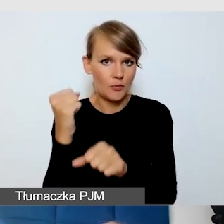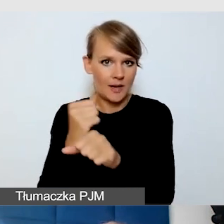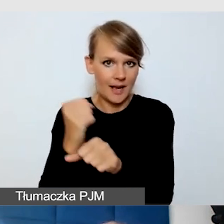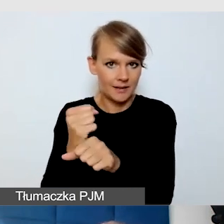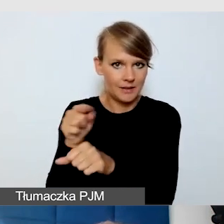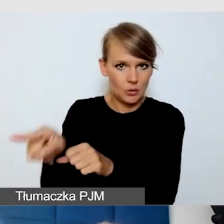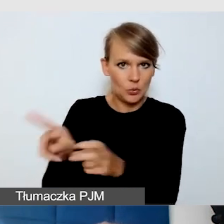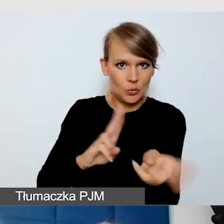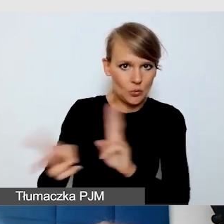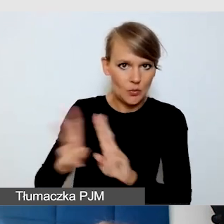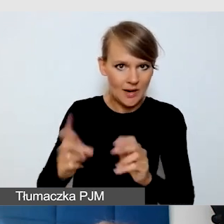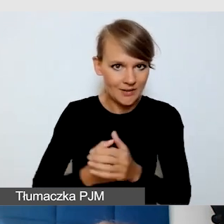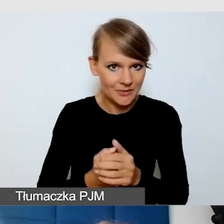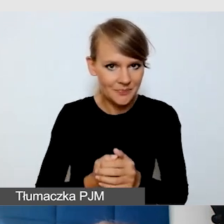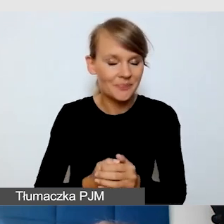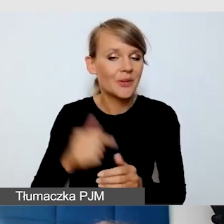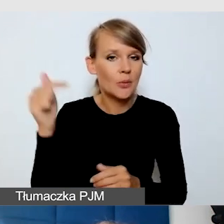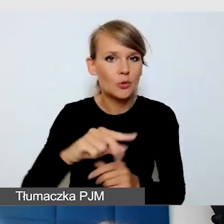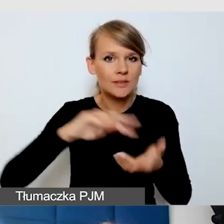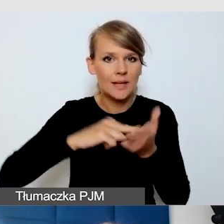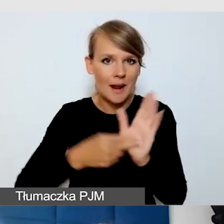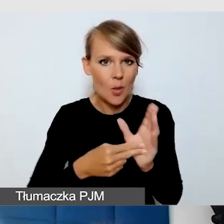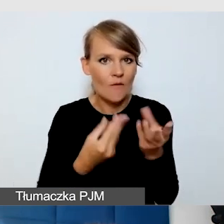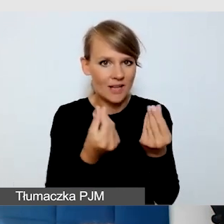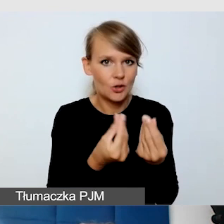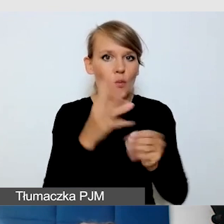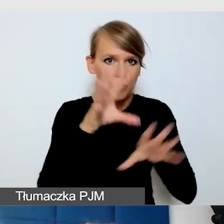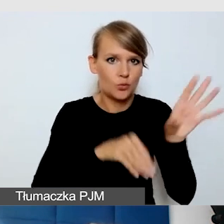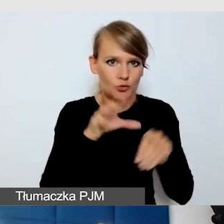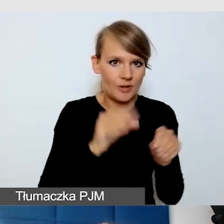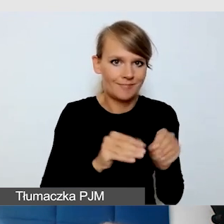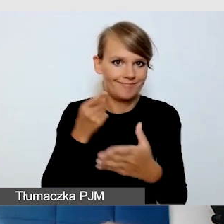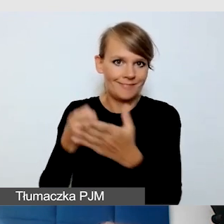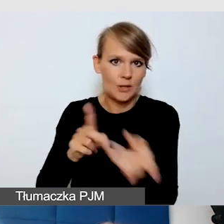Trzeba zaplanować budżet na tłumaczenia. Trzeba z wyprzedzeniem, co już mówiłam,